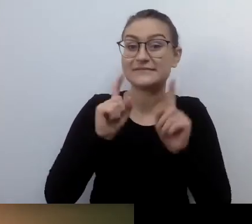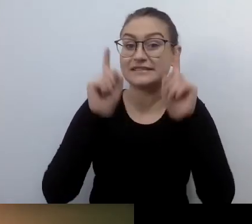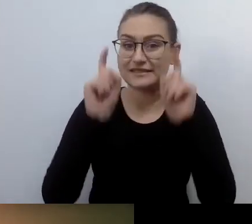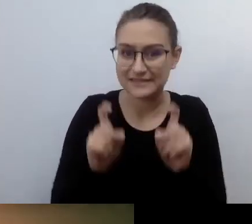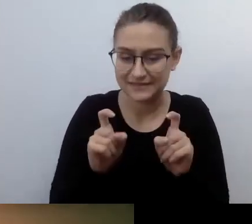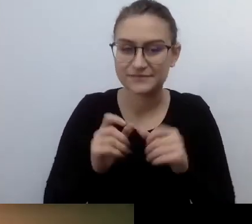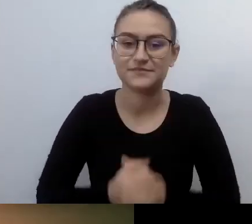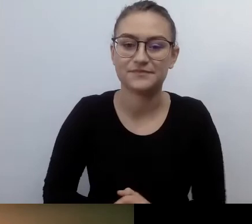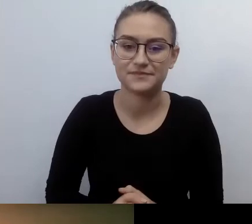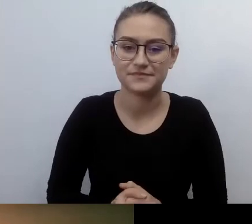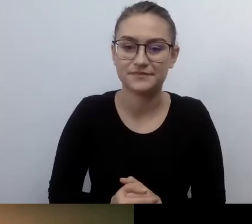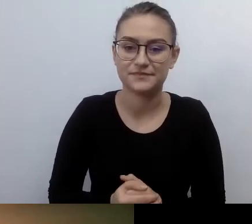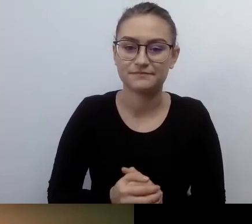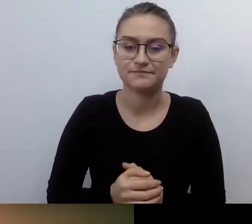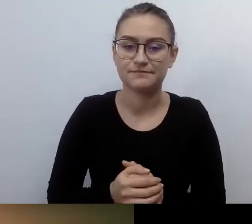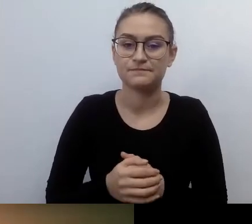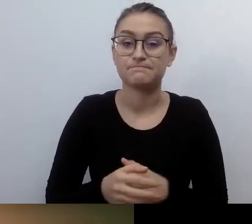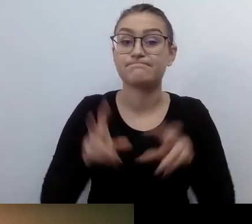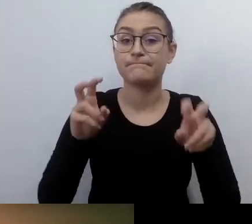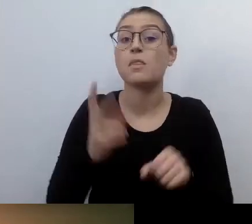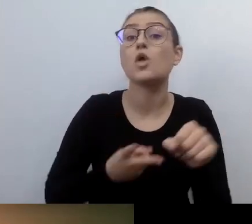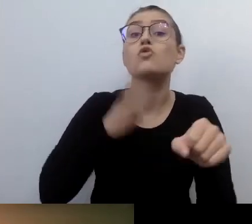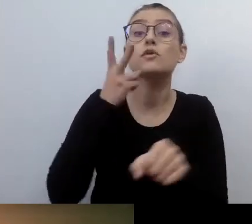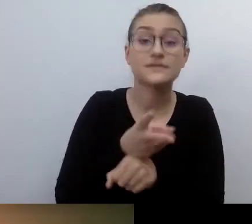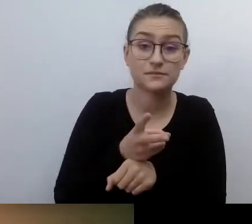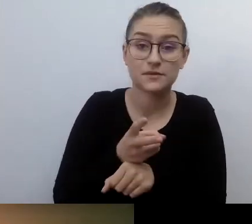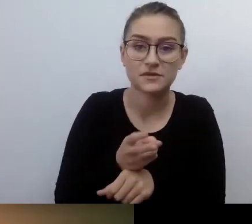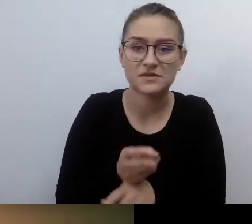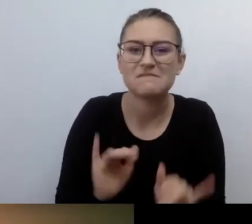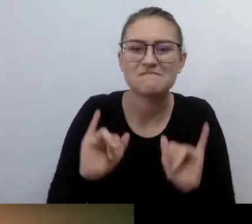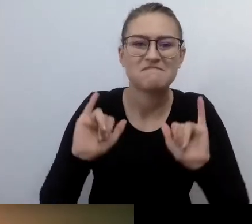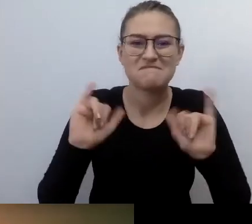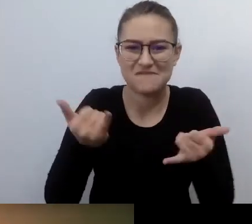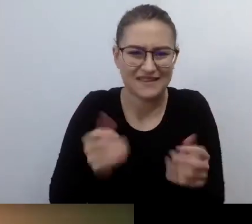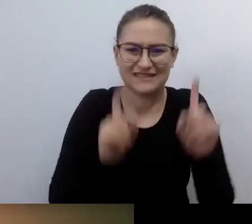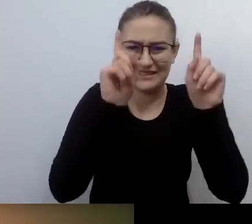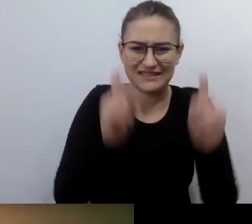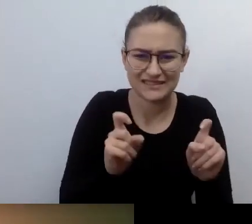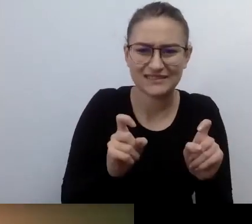Jak ją wprowadzać? Kto z niej skorzysta? Jakie są potrzeby i oczekiwania osób ze szczególnymi potrzebami?